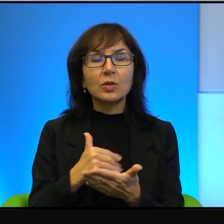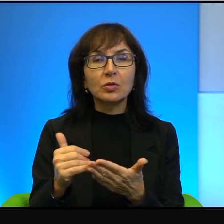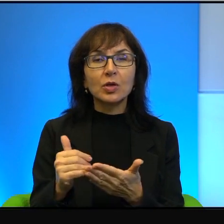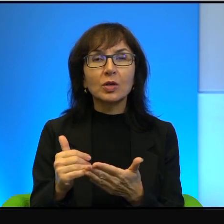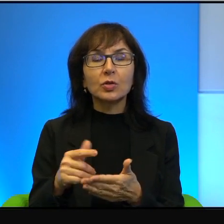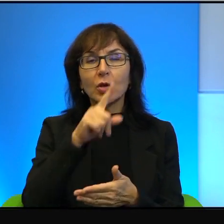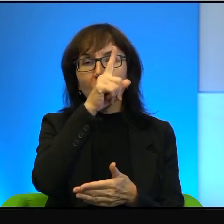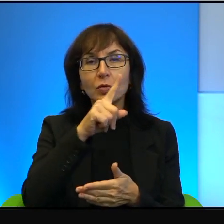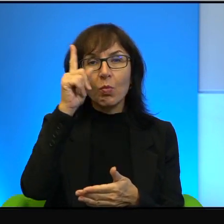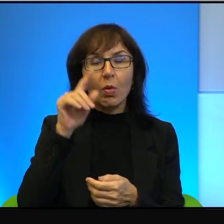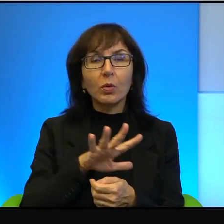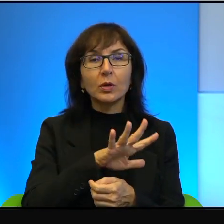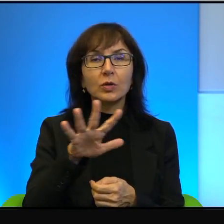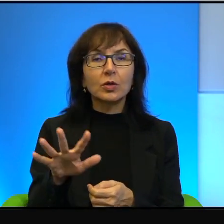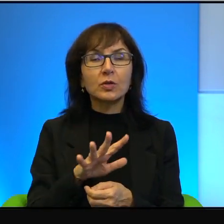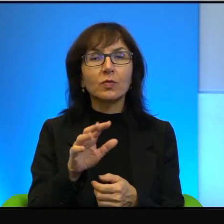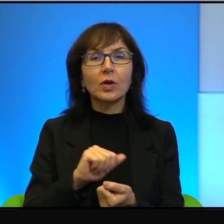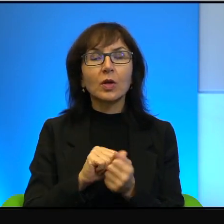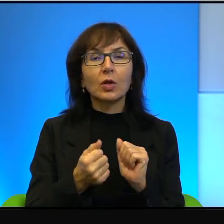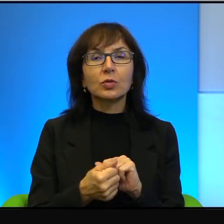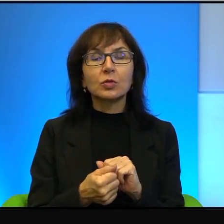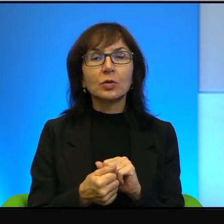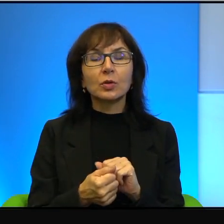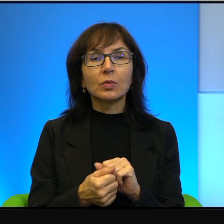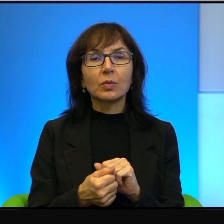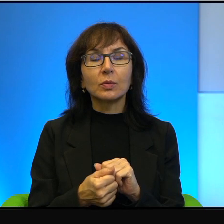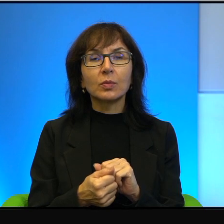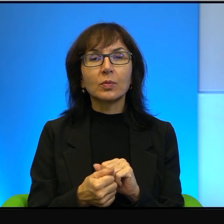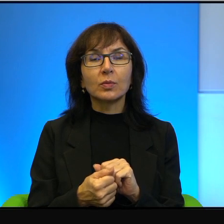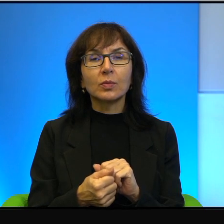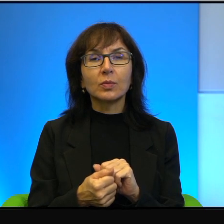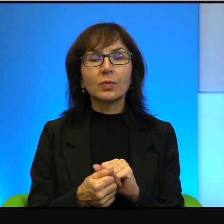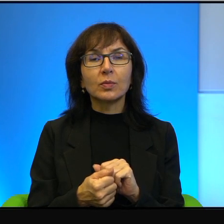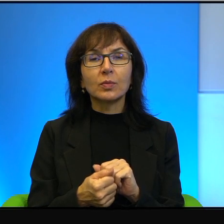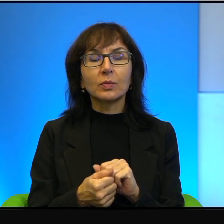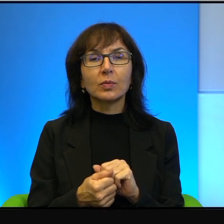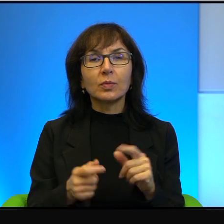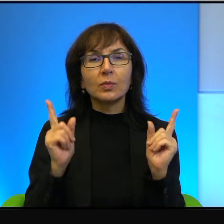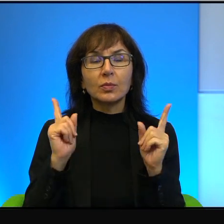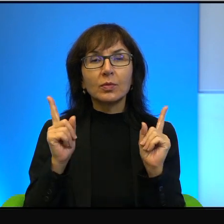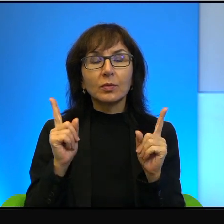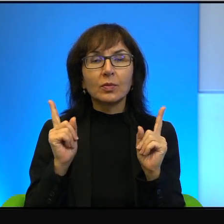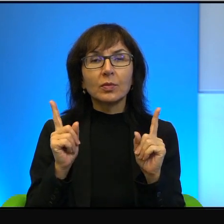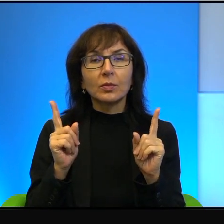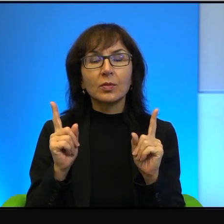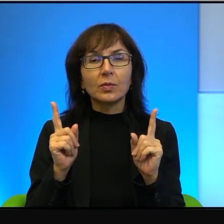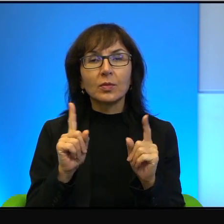Oni w jakimś sensie są takimi właśnie, no są uważani za zdrajców,